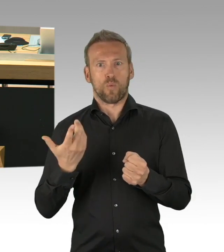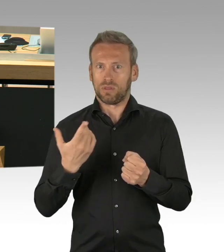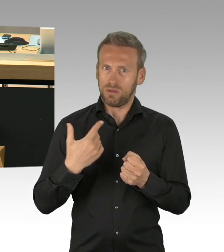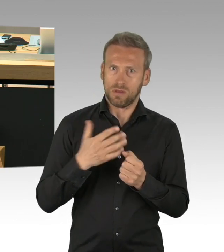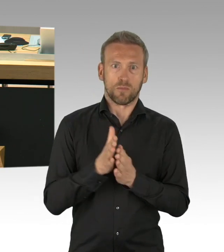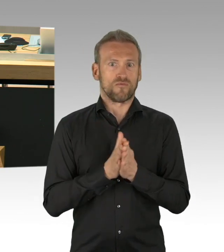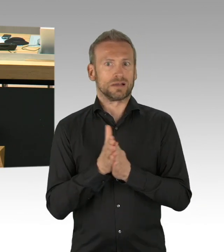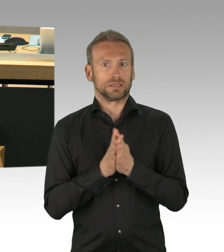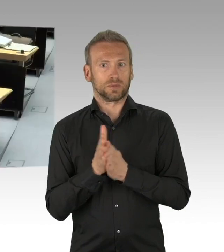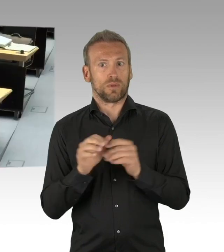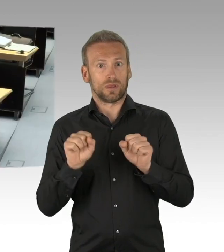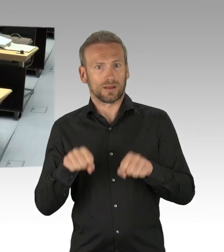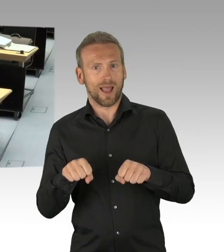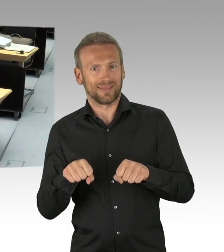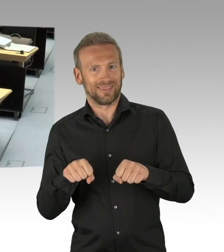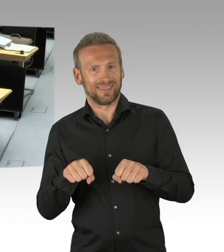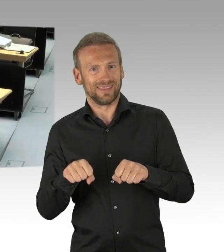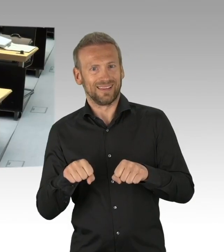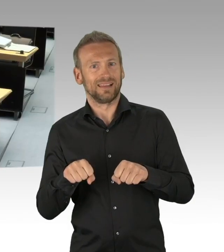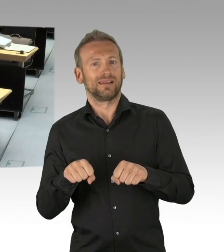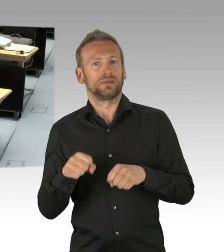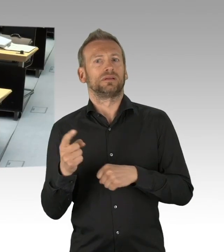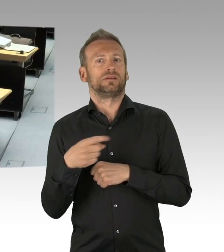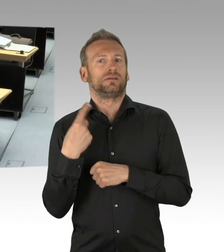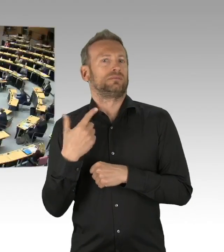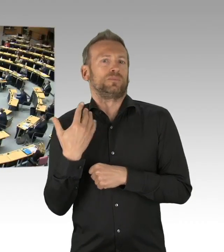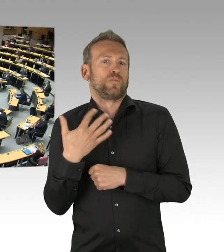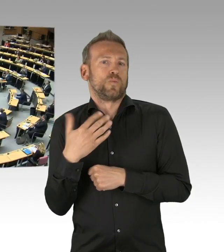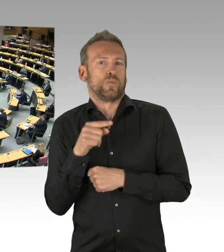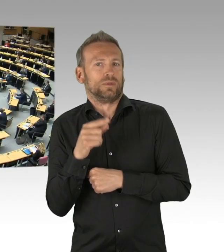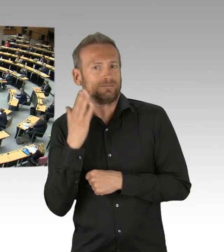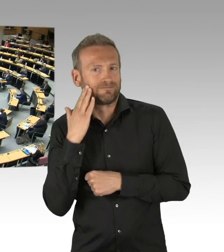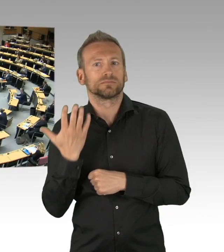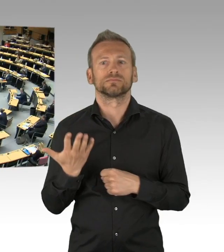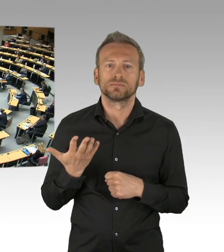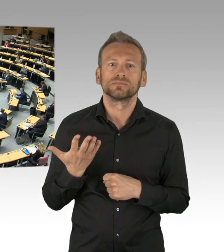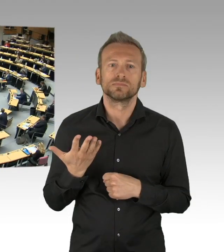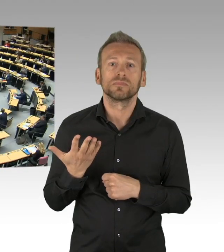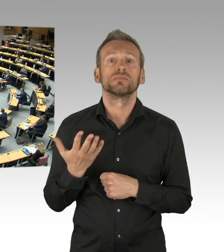Und dass er auch so bezeichnet wird- (Beifall) glücklicherweise wissen wir seit der Rede von Richard von Weizsäcker